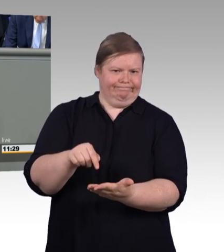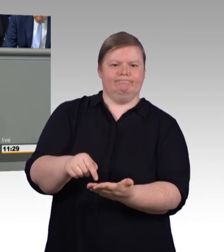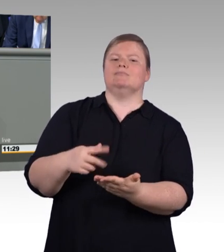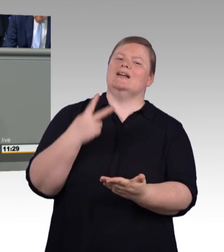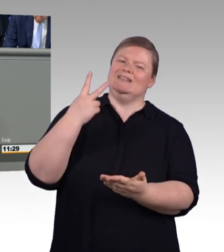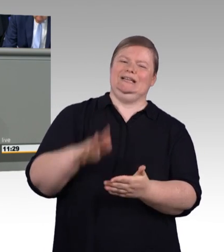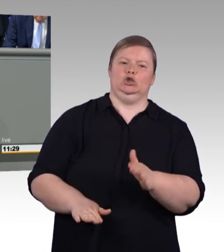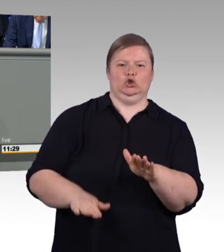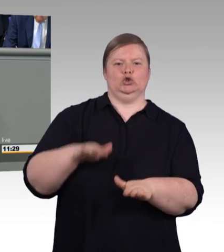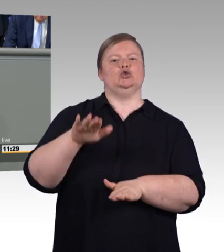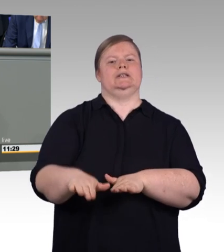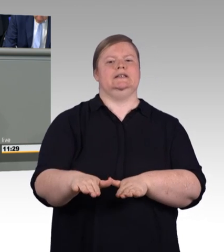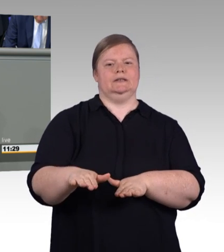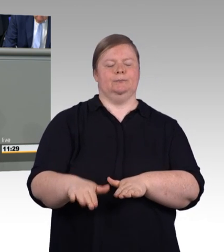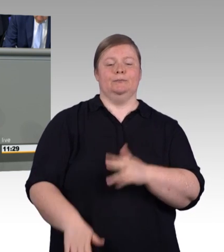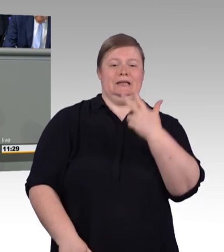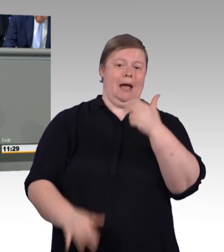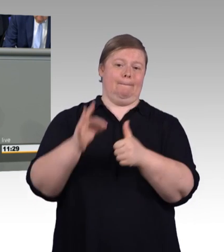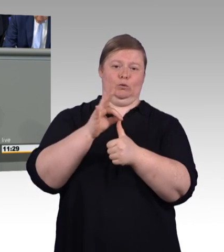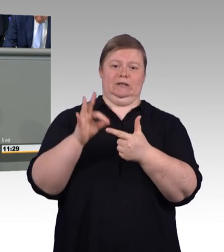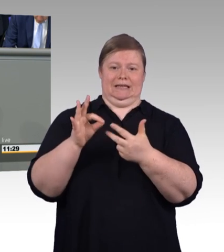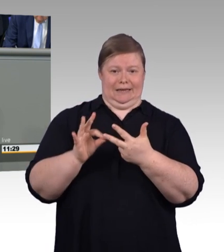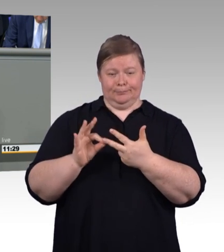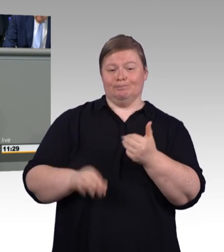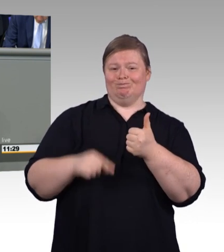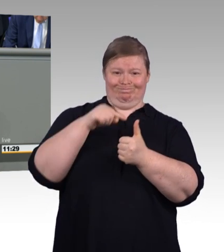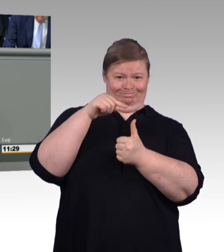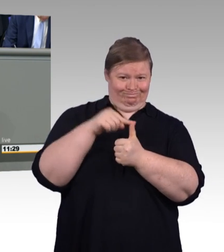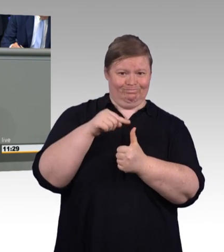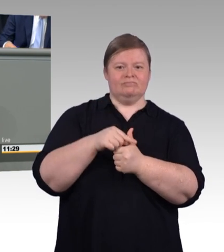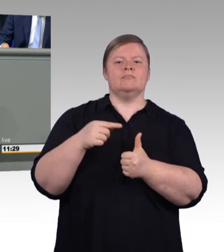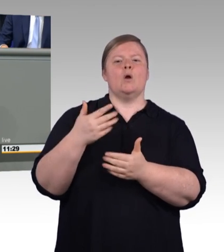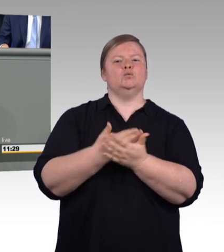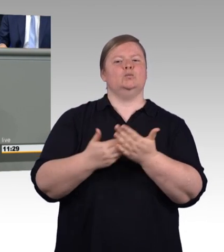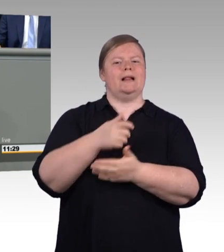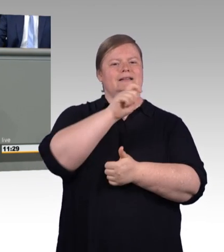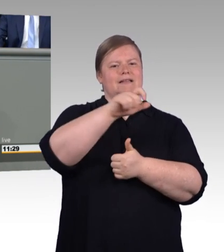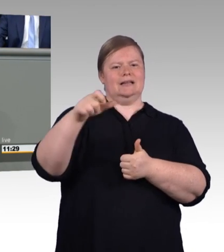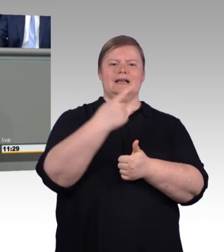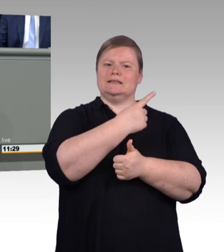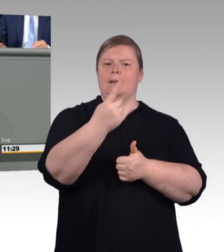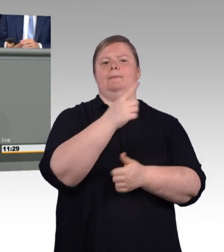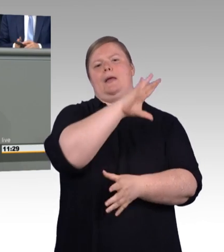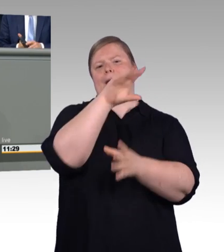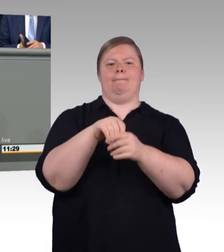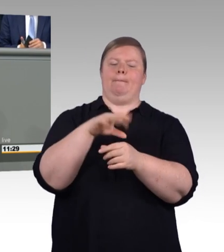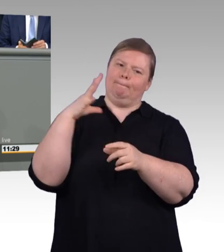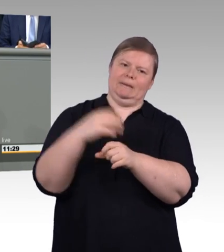und auch selbstverständlich in der Ausbildung. In den meisten Branchen und Betrieben ist das mittlerweile der Fall, und wo nicht,